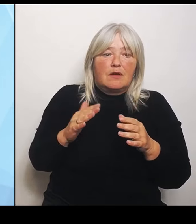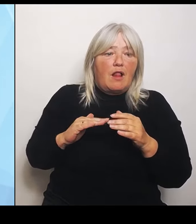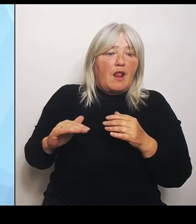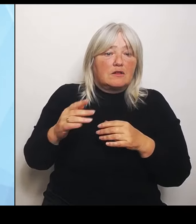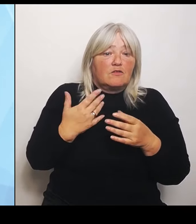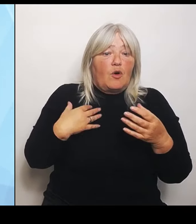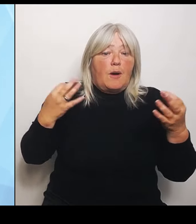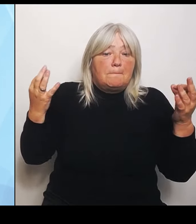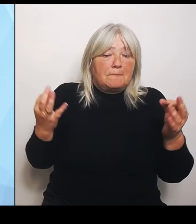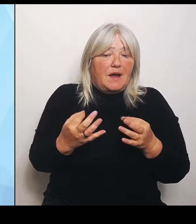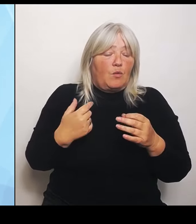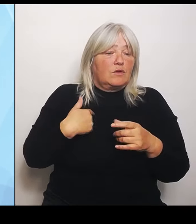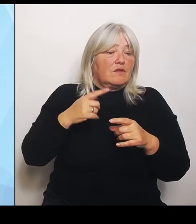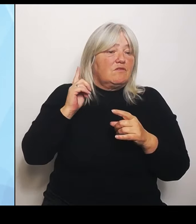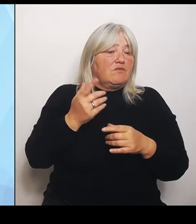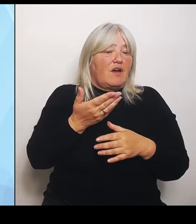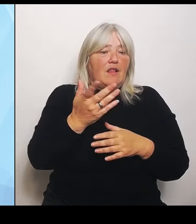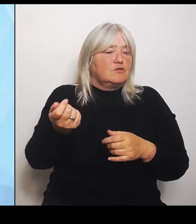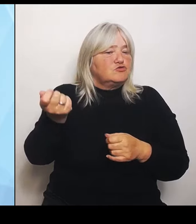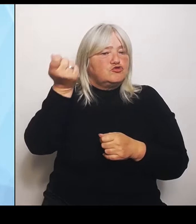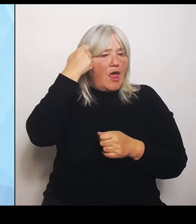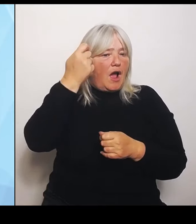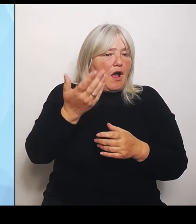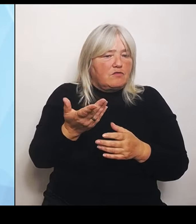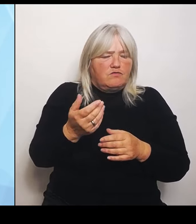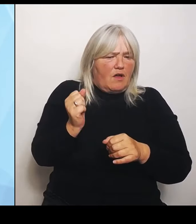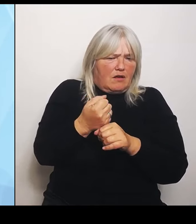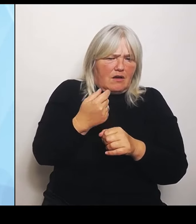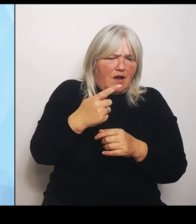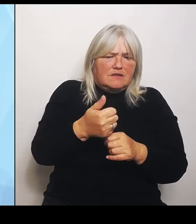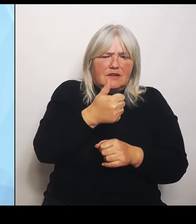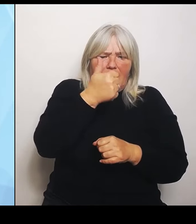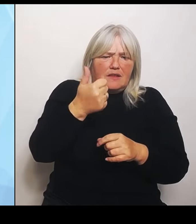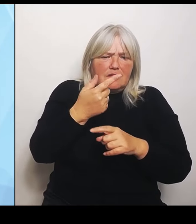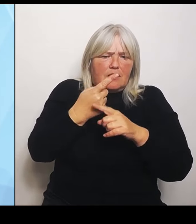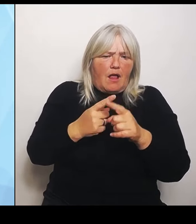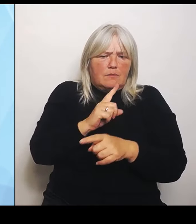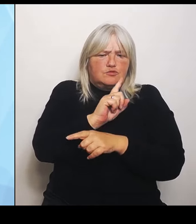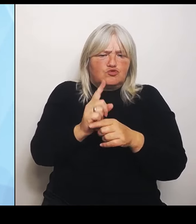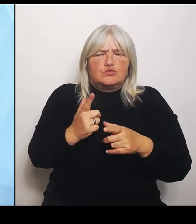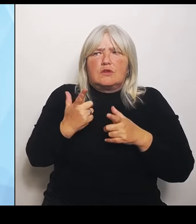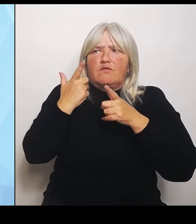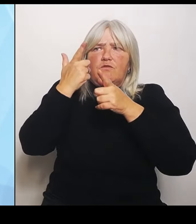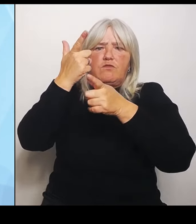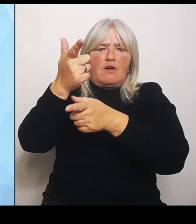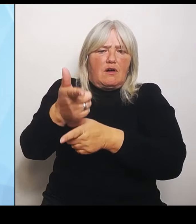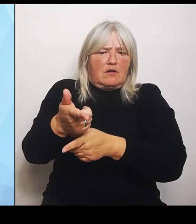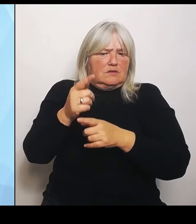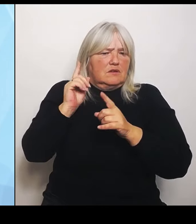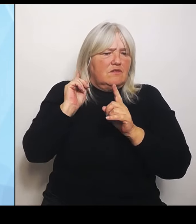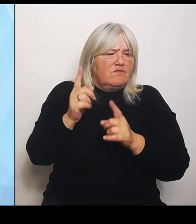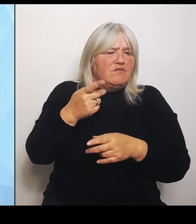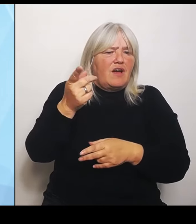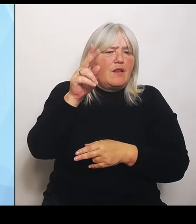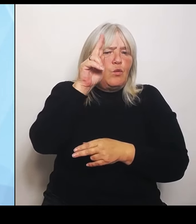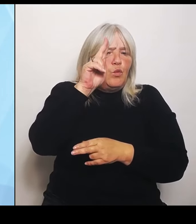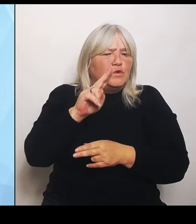er eineinhalb Stunden fährt, nur weil er dann irgendwann wieder mal ein Universitätsklinikum erreicht. Also von daher ist dort zu unterscheiden und das ist eben auch unsere